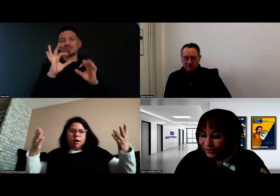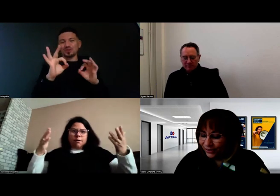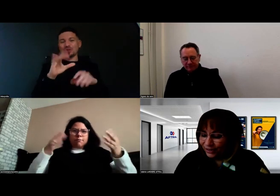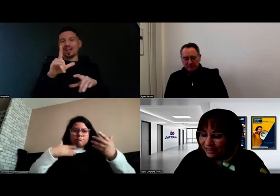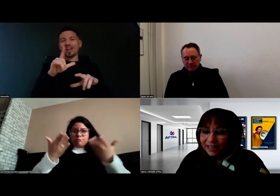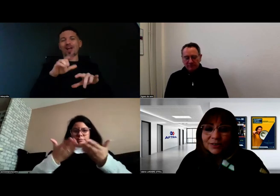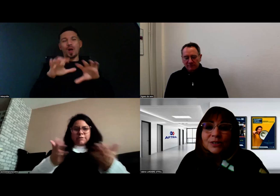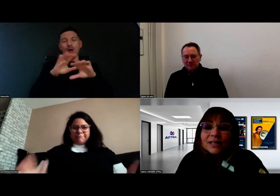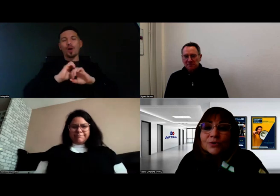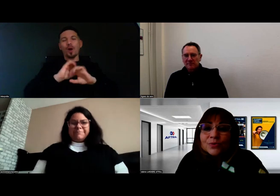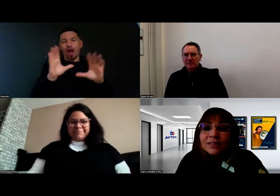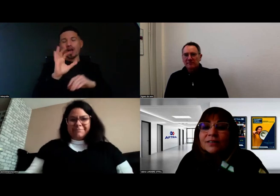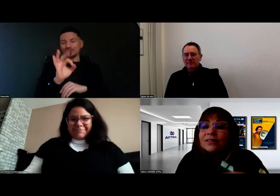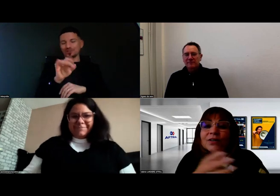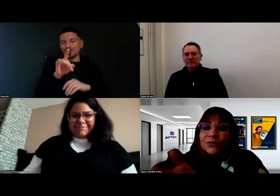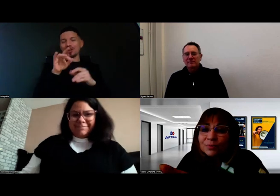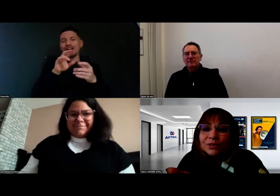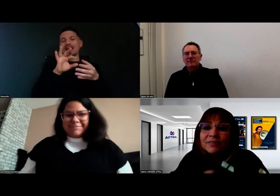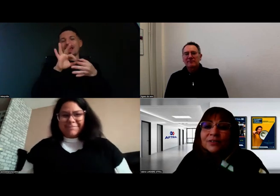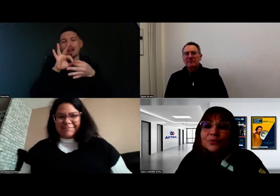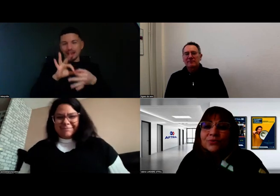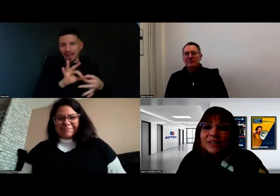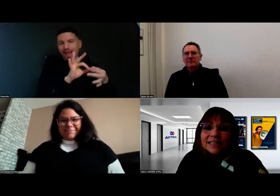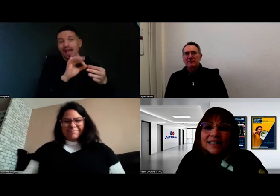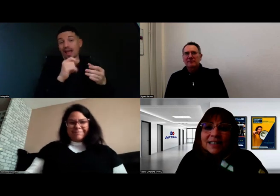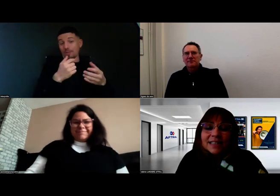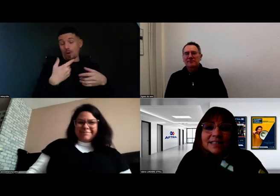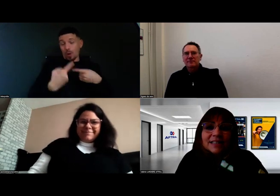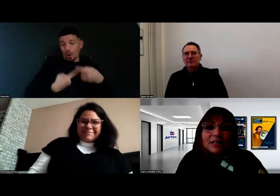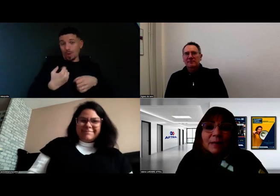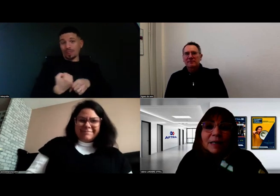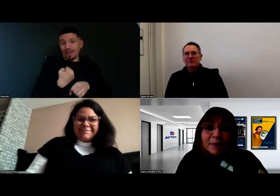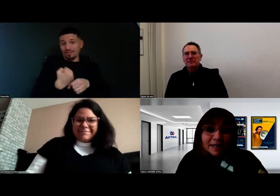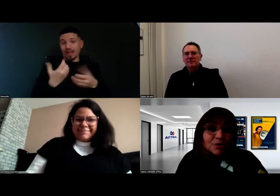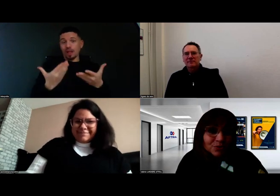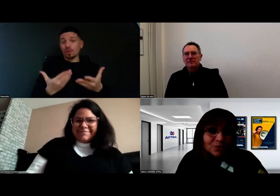c'est vrai que ça rejoint le travail de préparation que l'on fait ensemble,